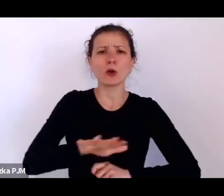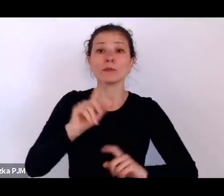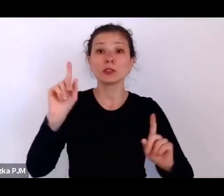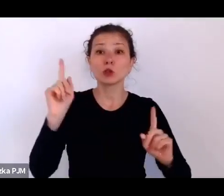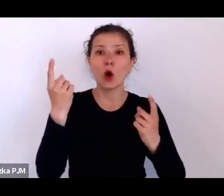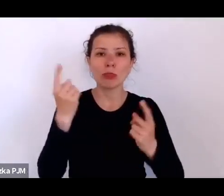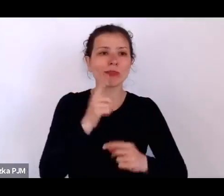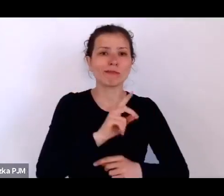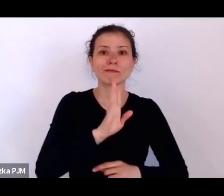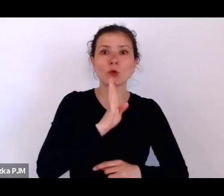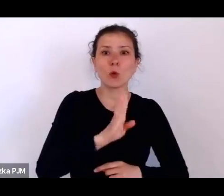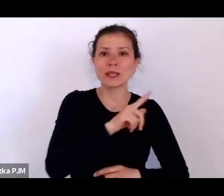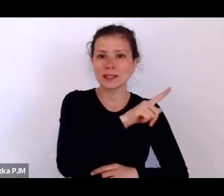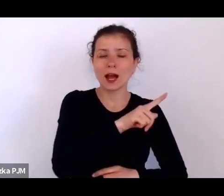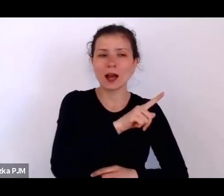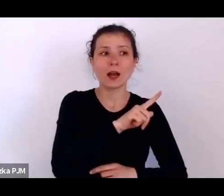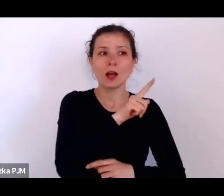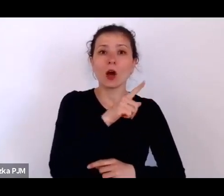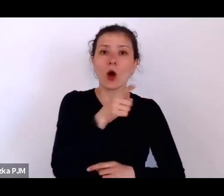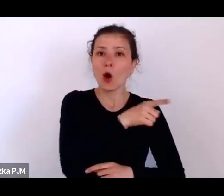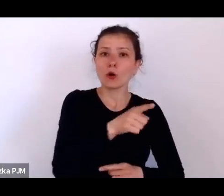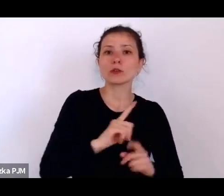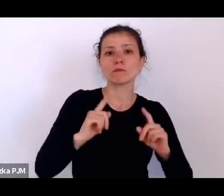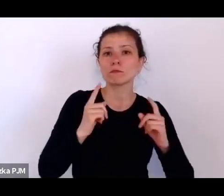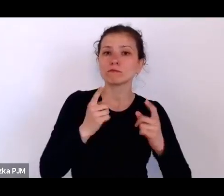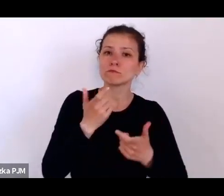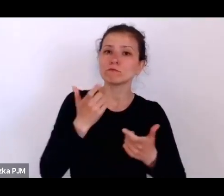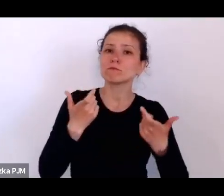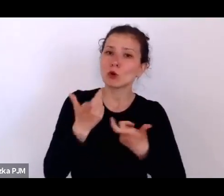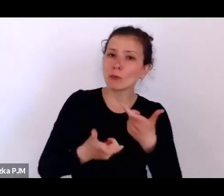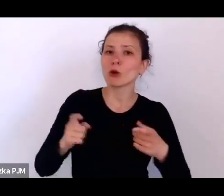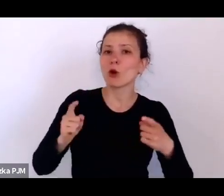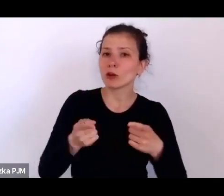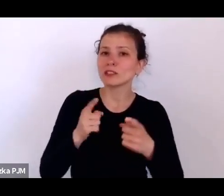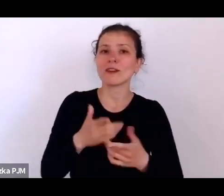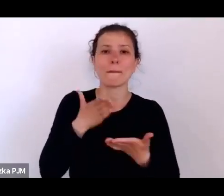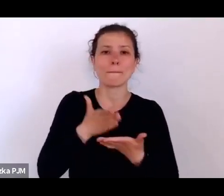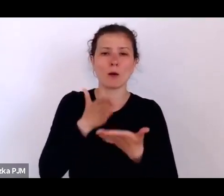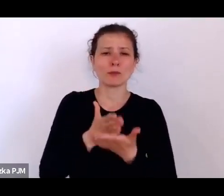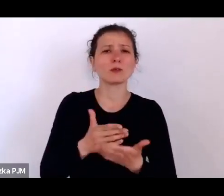i organizowali po pierwsze – pomoc, ponieważ chodziło o to, aby trochę zablokować rewolucję bolszewicką